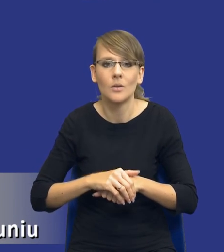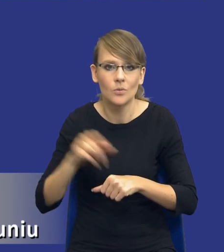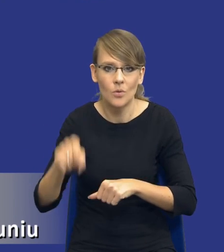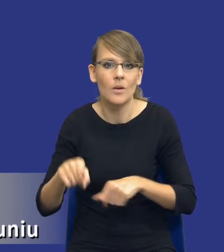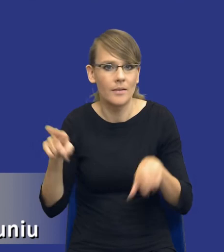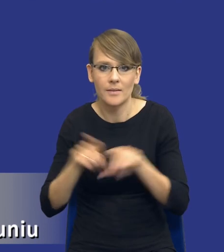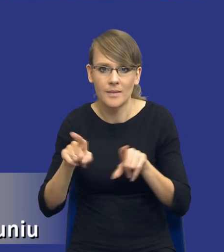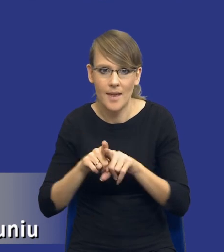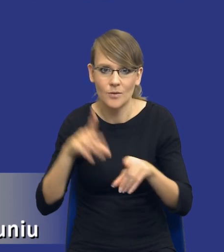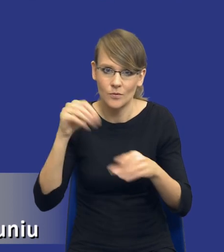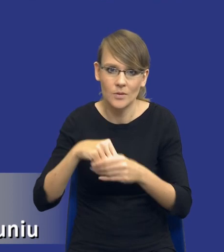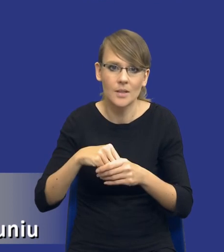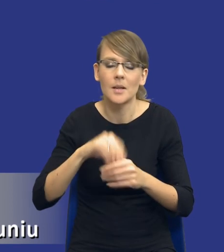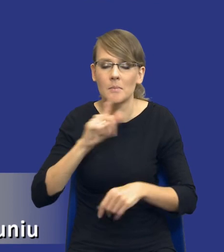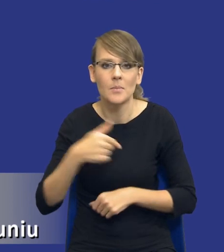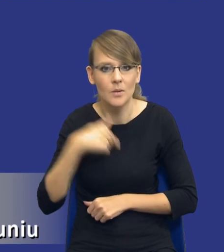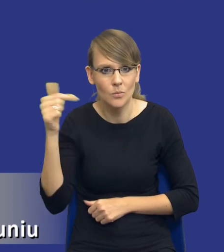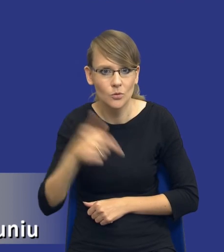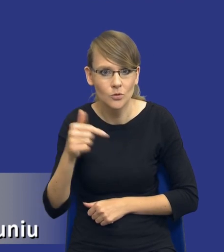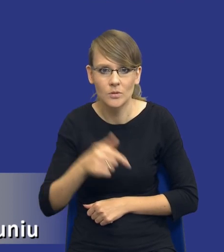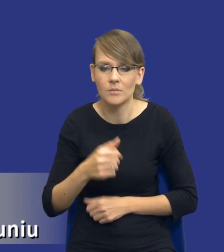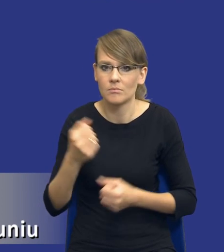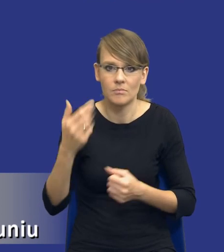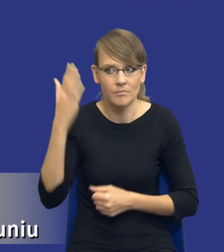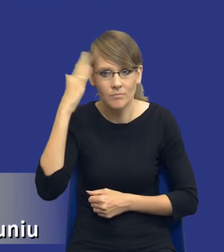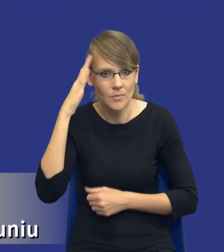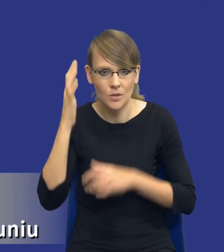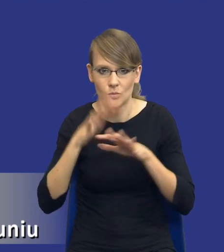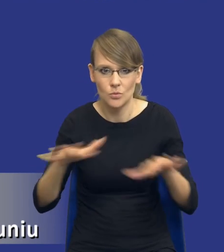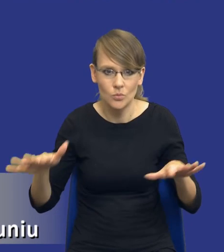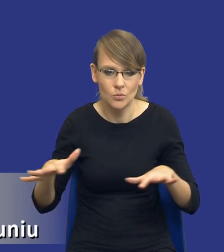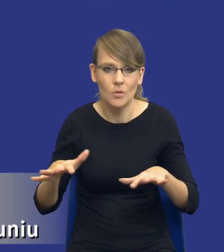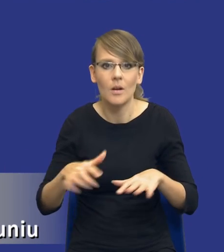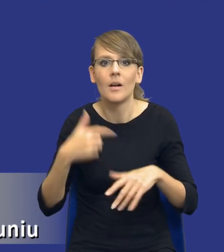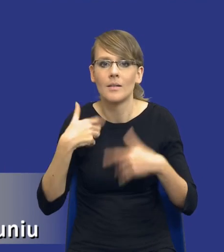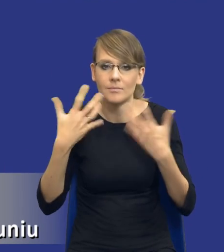rzeczywiście musimy mieć szeroką wiedzę, żeby w ogóle zastanowić się